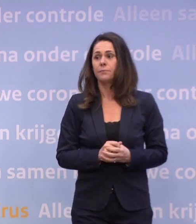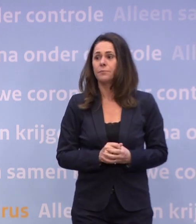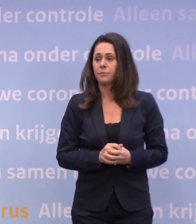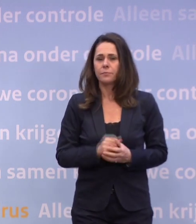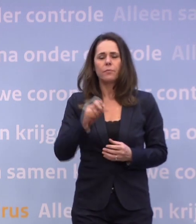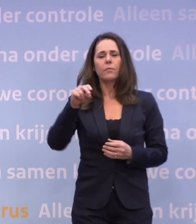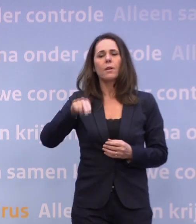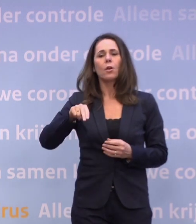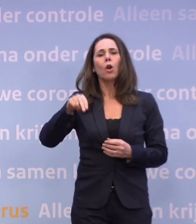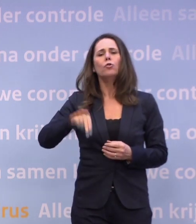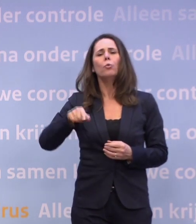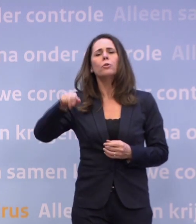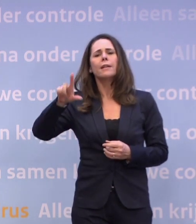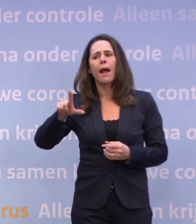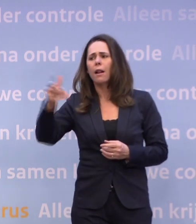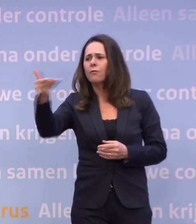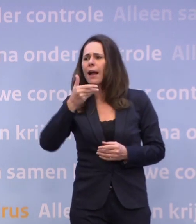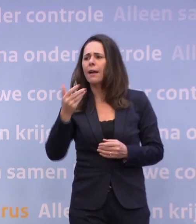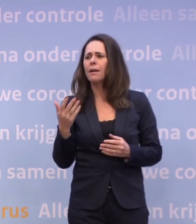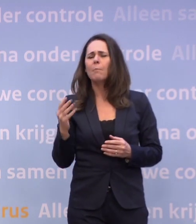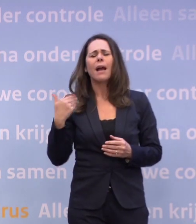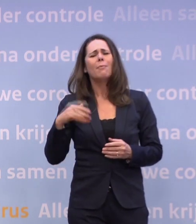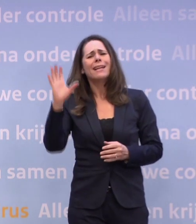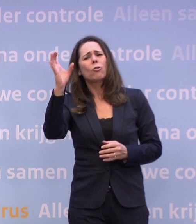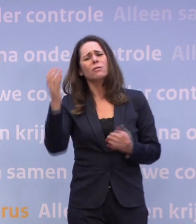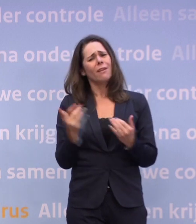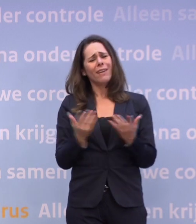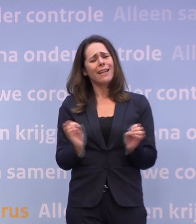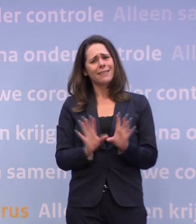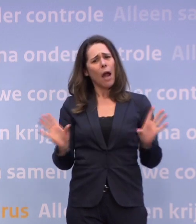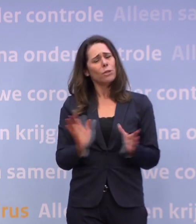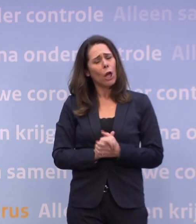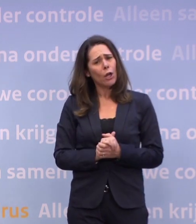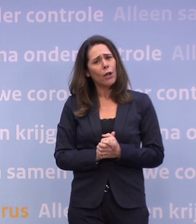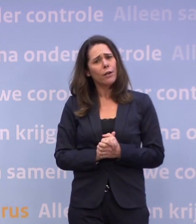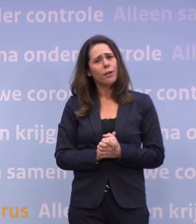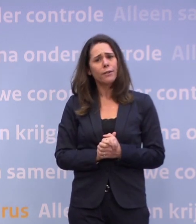Wanneer wordt dat duidelijk, premier Rutte? Ja, dat is niet precies te zeggen.